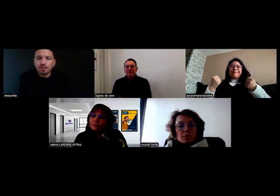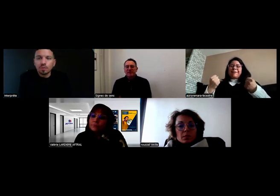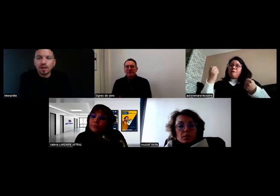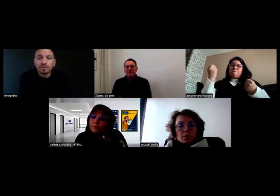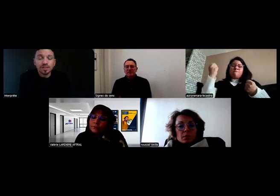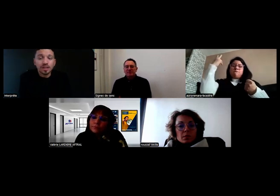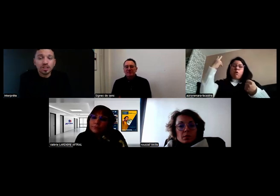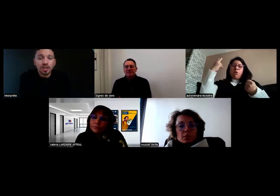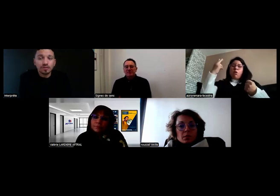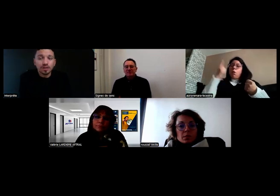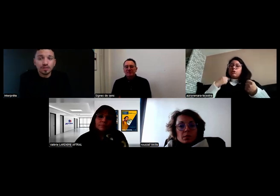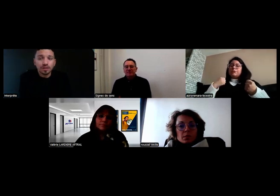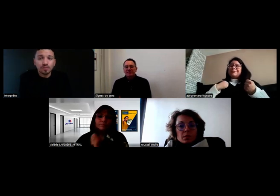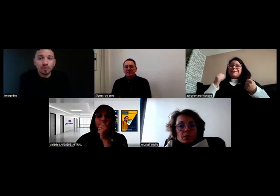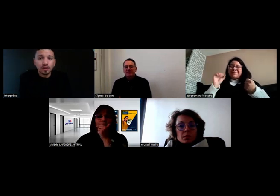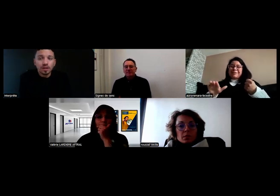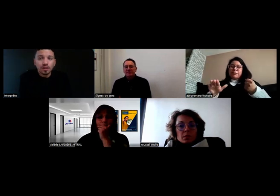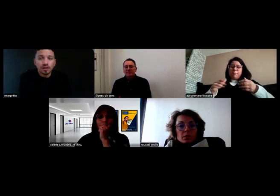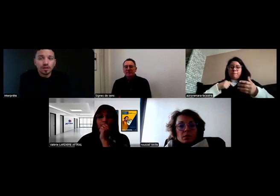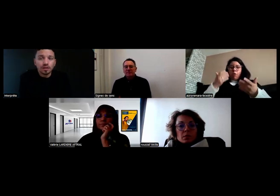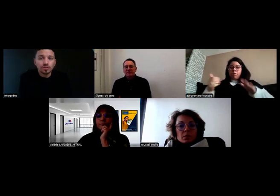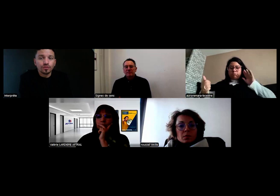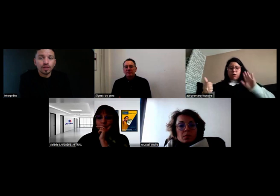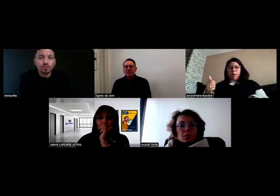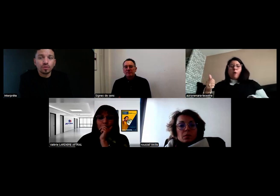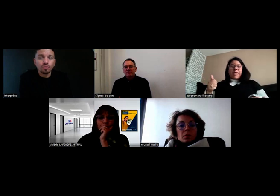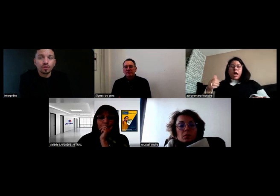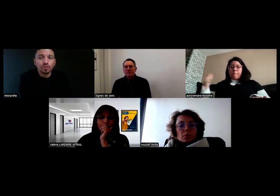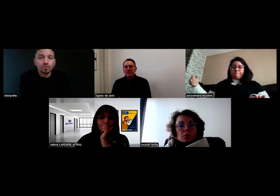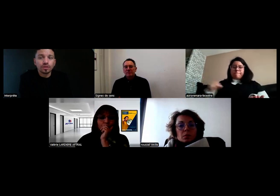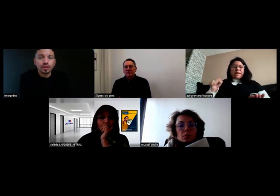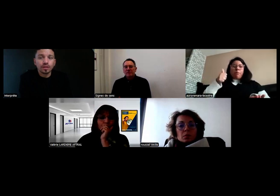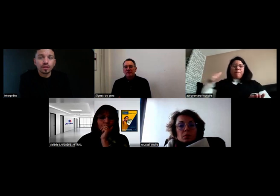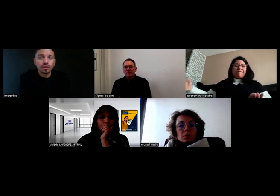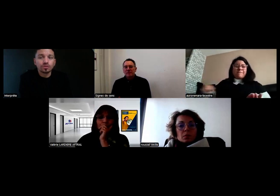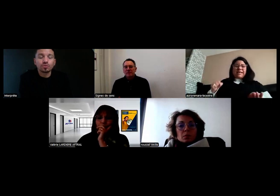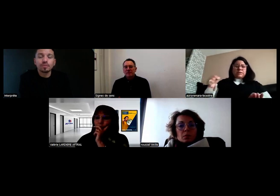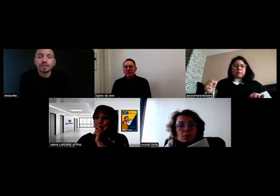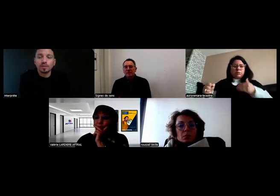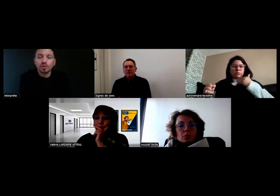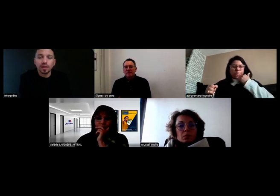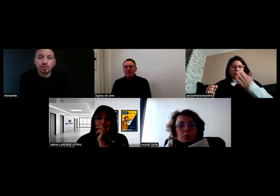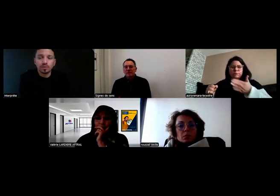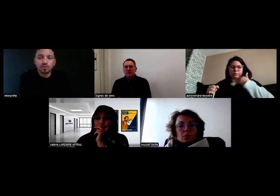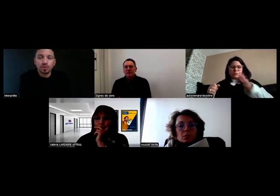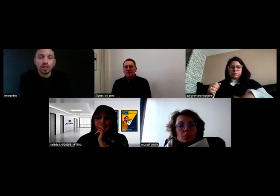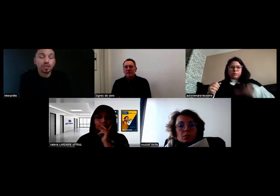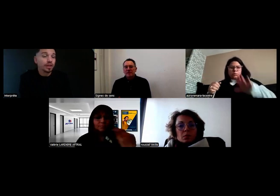Ça m'est déjà arrivé effectivement. Je freine au feu rouge et je passe la première, j'appuie sur l'embrayage,